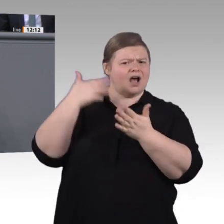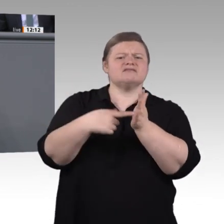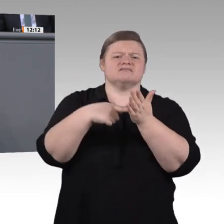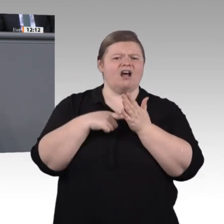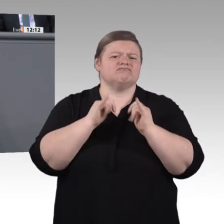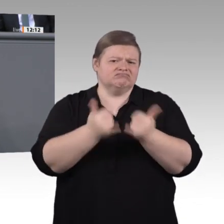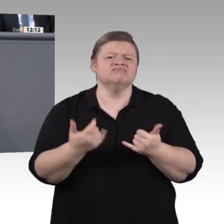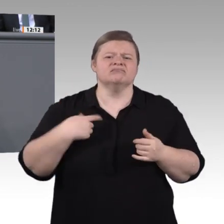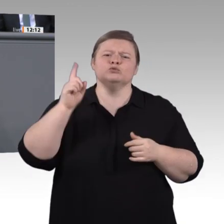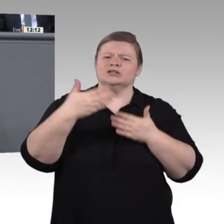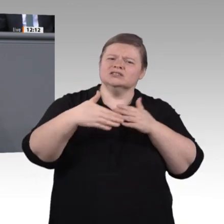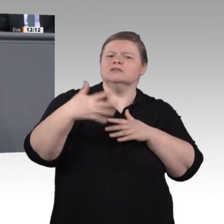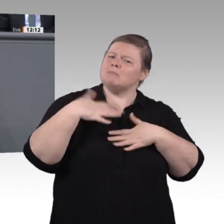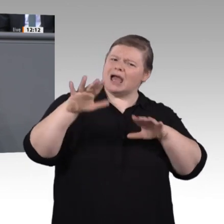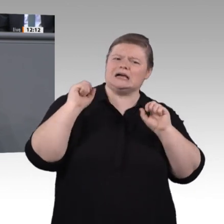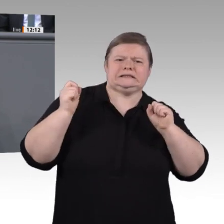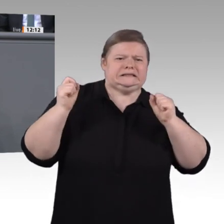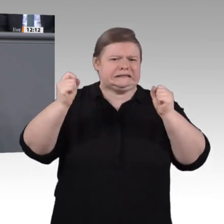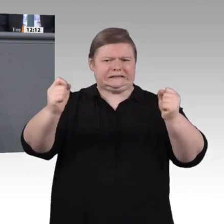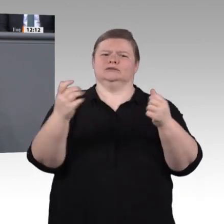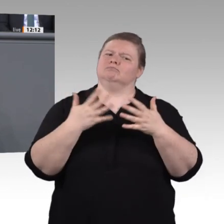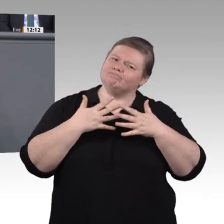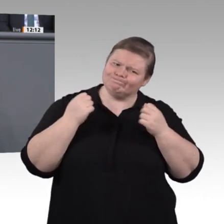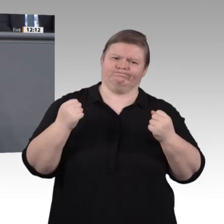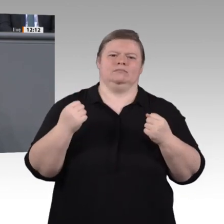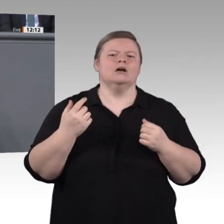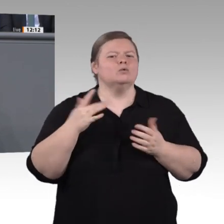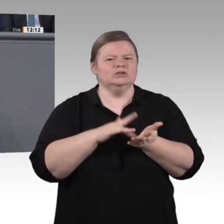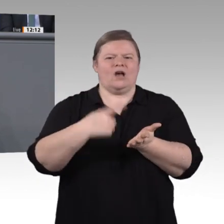das wir in der letzten Sitzungswoche verabschiedet haben. Auch das Aufstiegs-BAföG, das wir